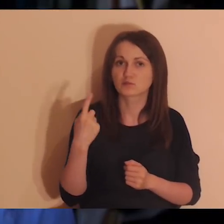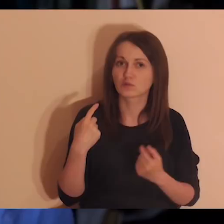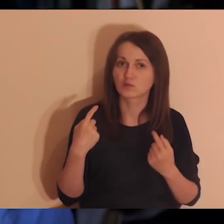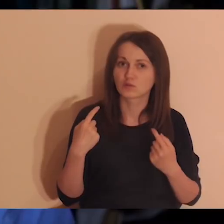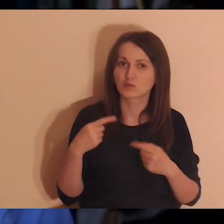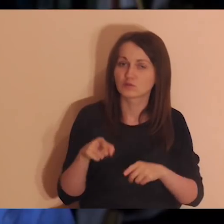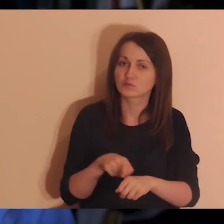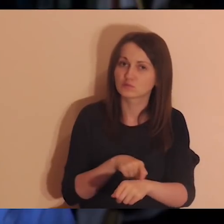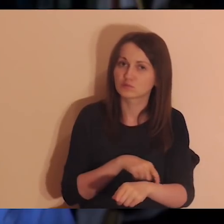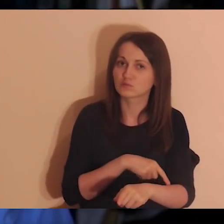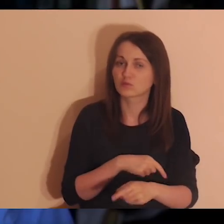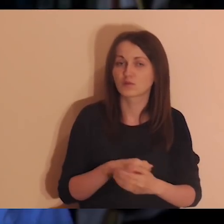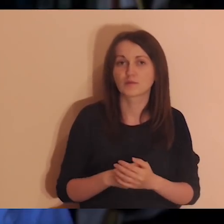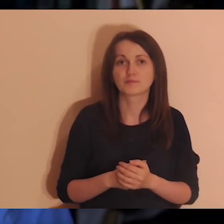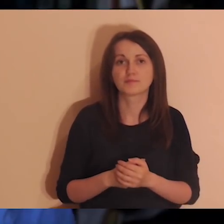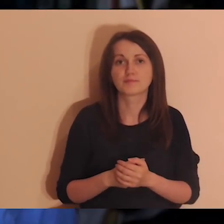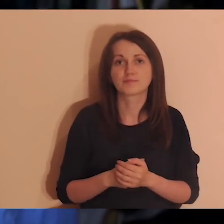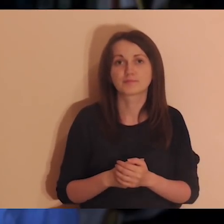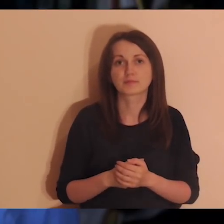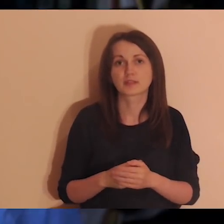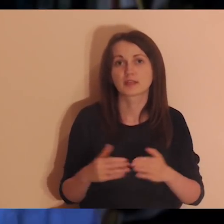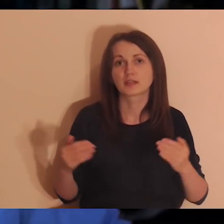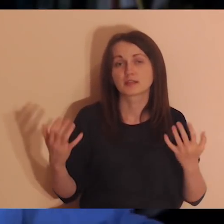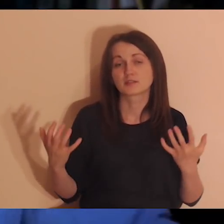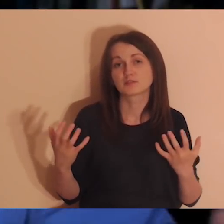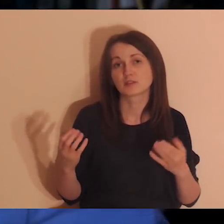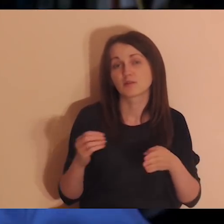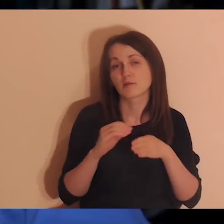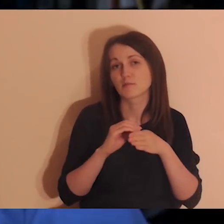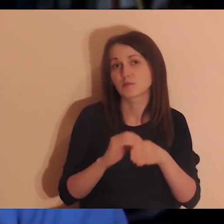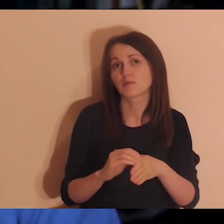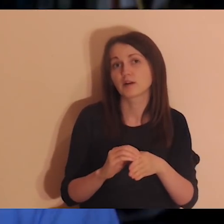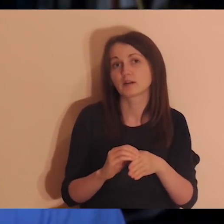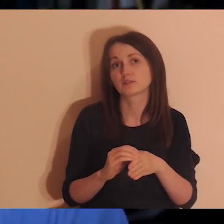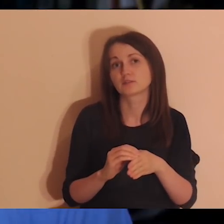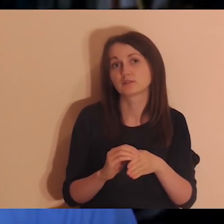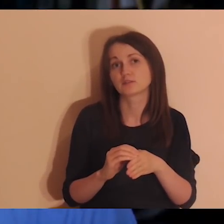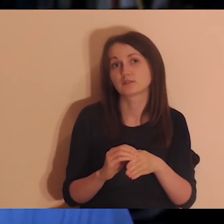nosiła w sercu takie pragnienie, żeby prowadzić ludzi za pomocą słów